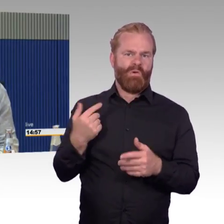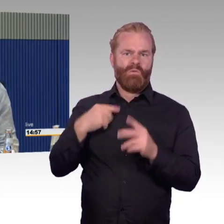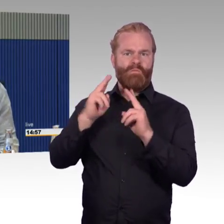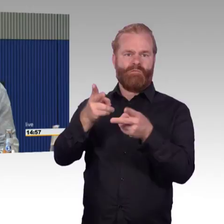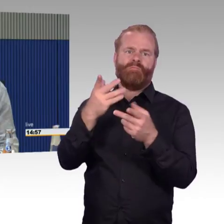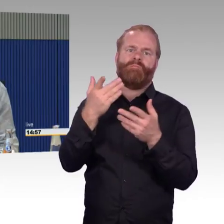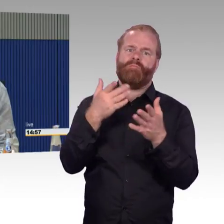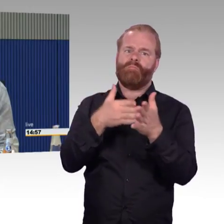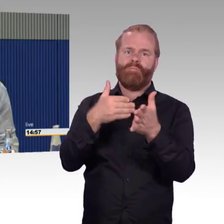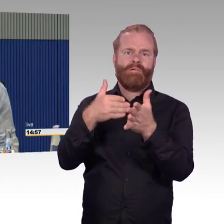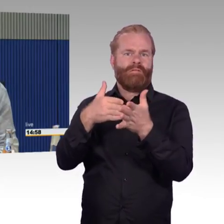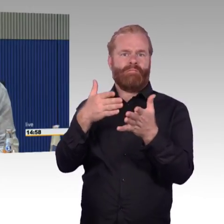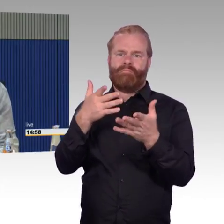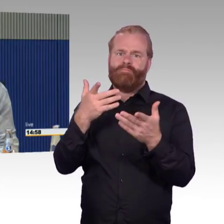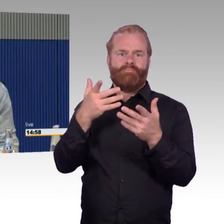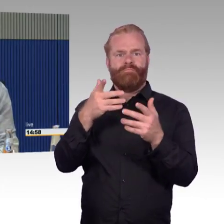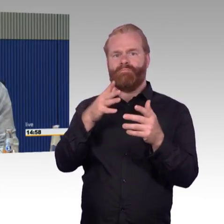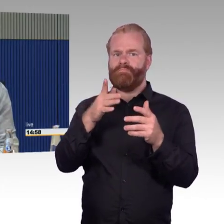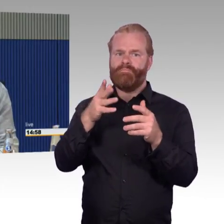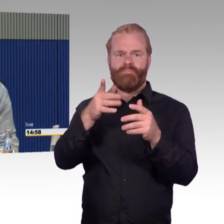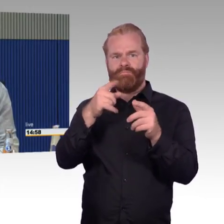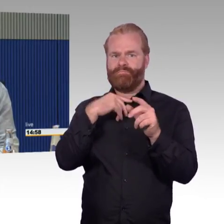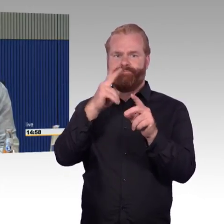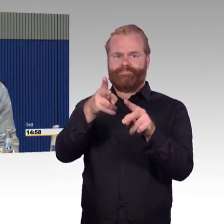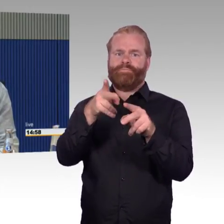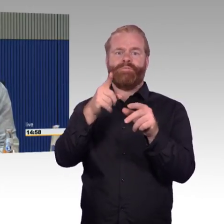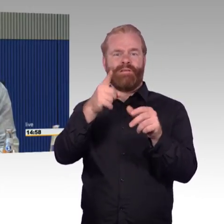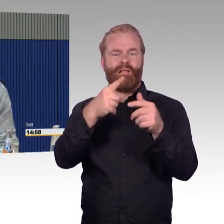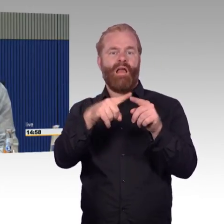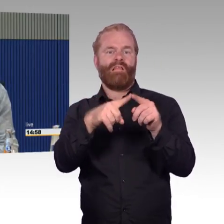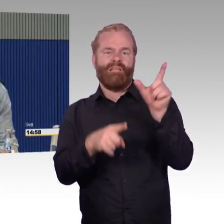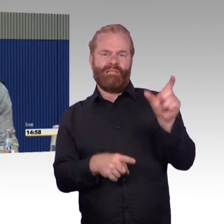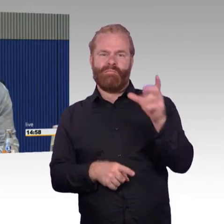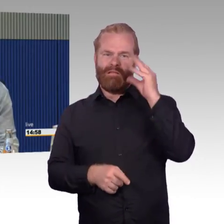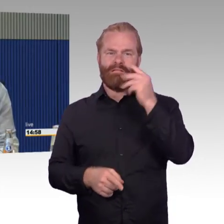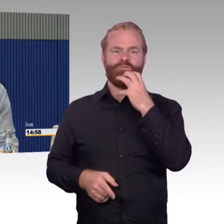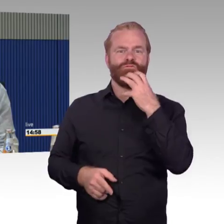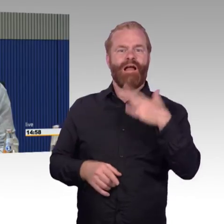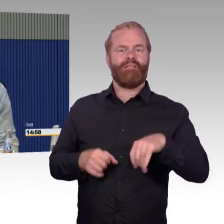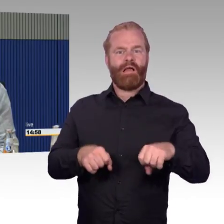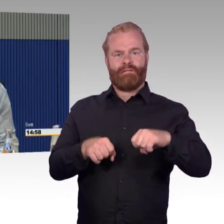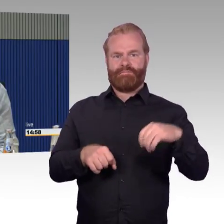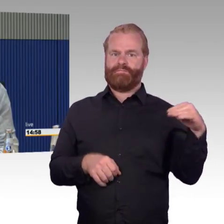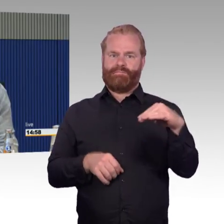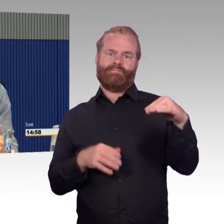Der einzige für mich, tut mir leid, ist wirklich der alte ICE 1, in dem wir auch erster Klasse haben.